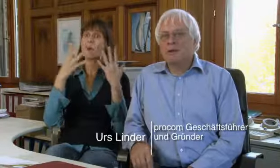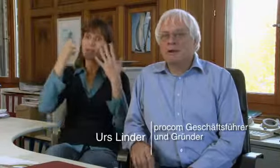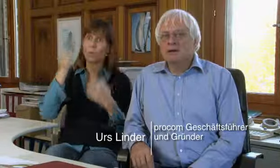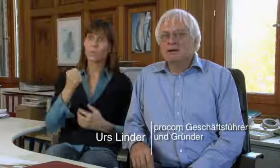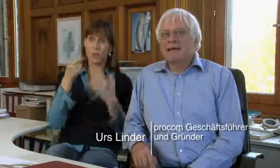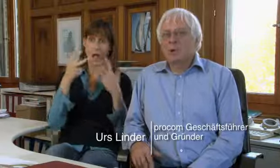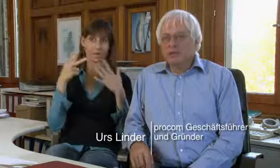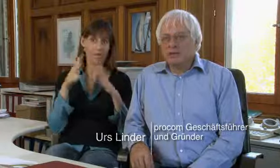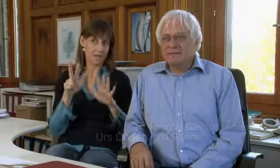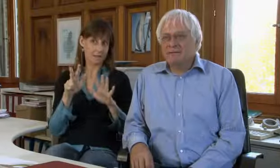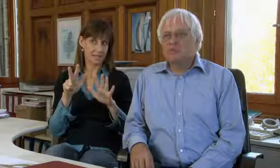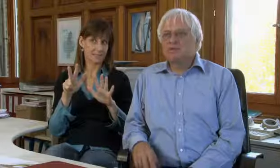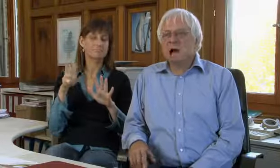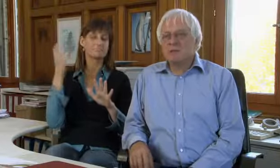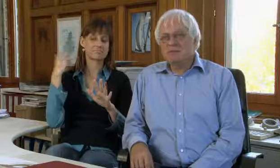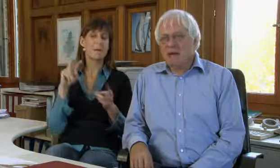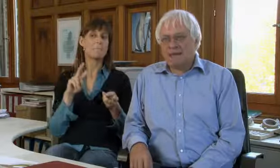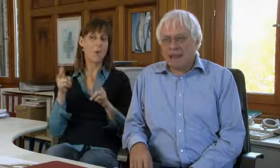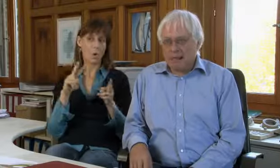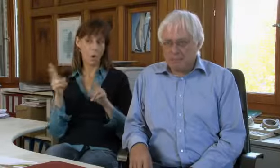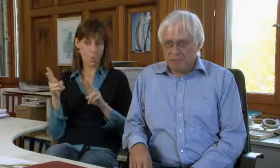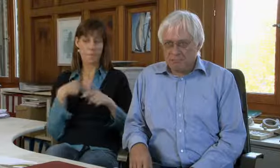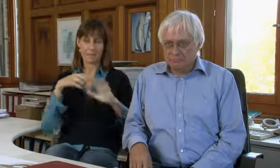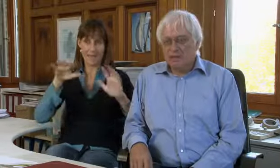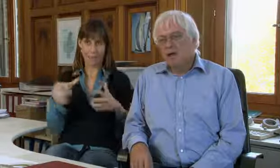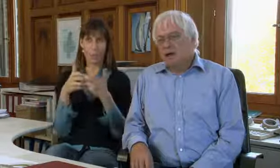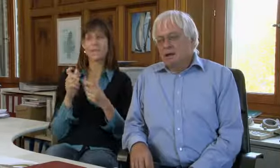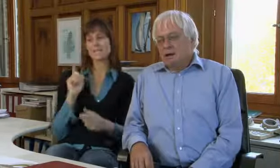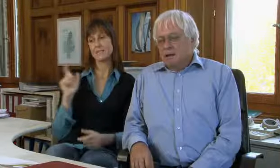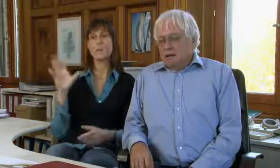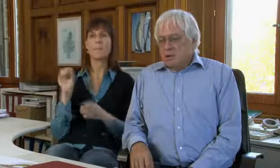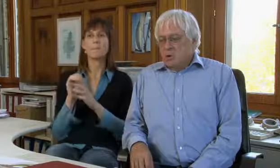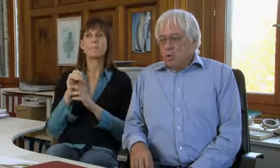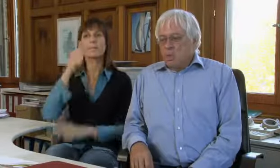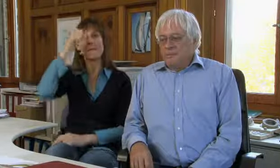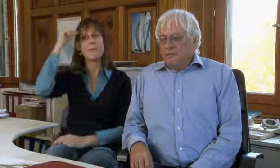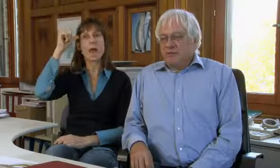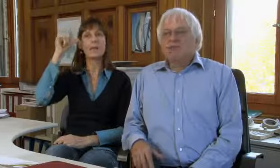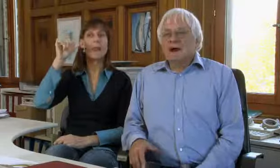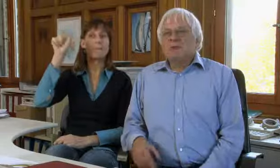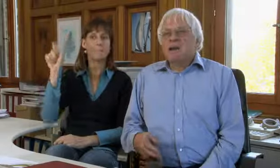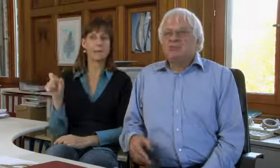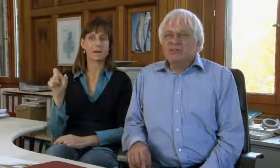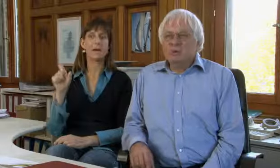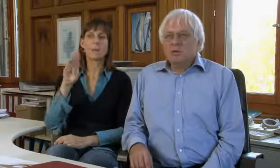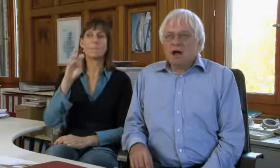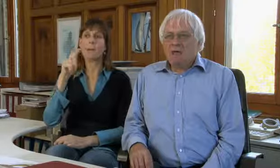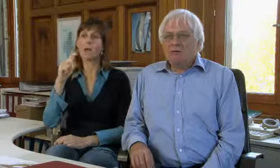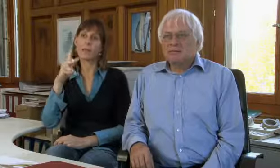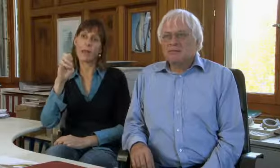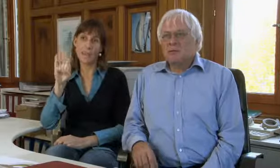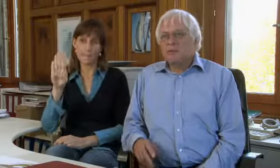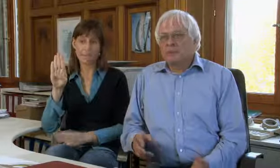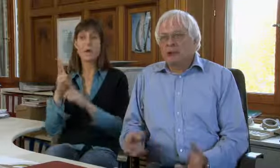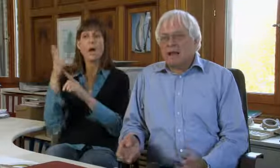die procom gegründet zusammen mit Beat Kleeb.